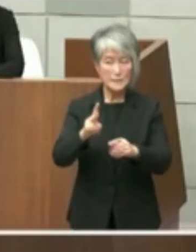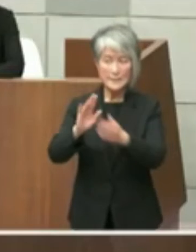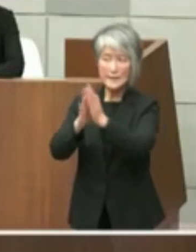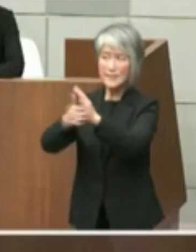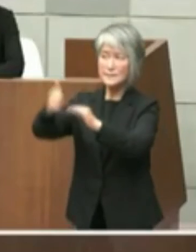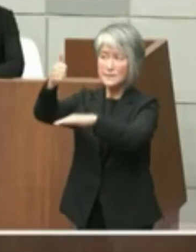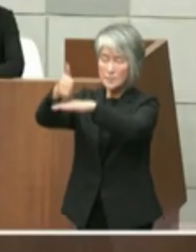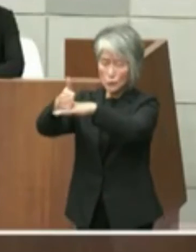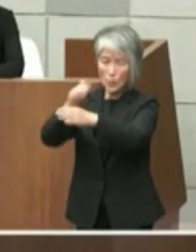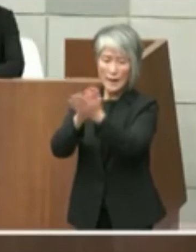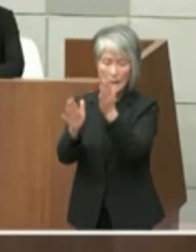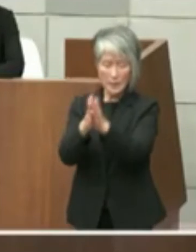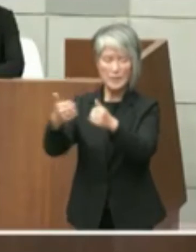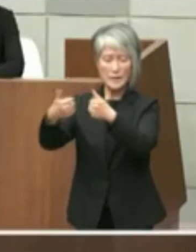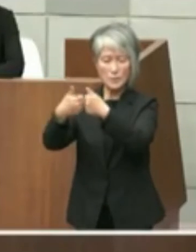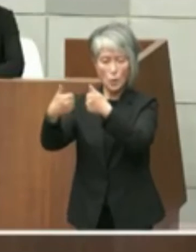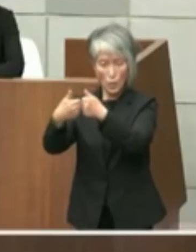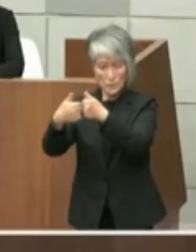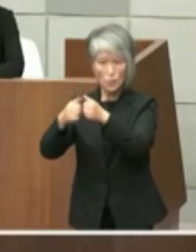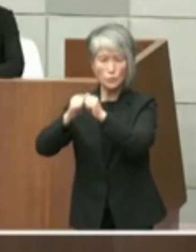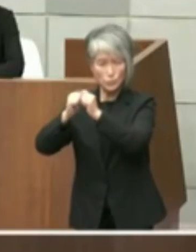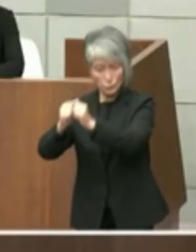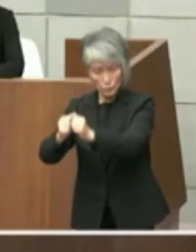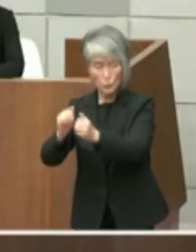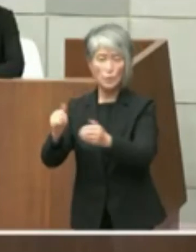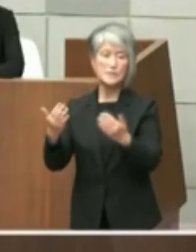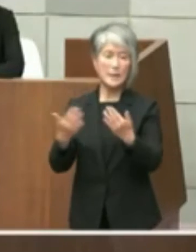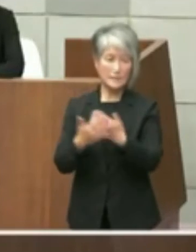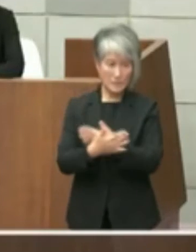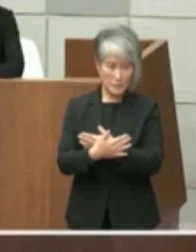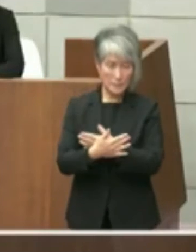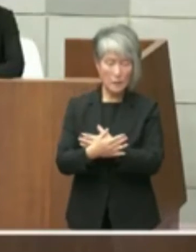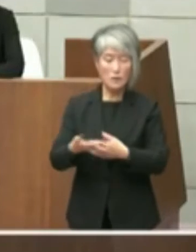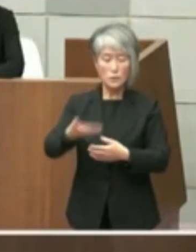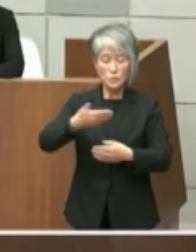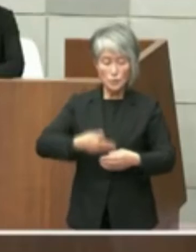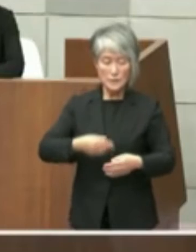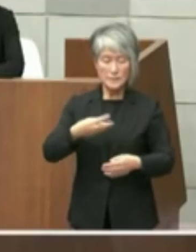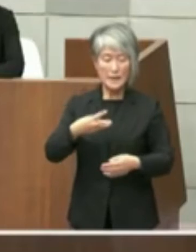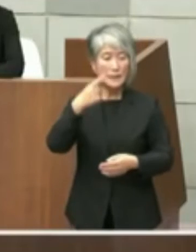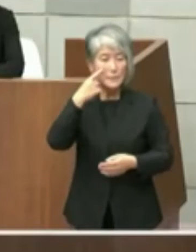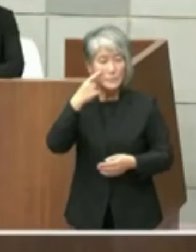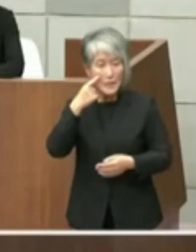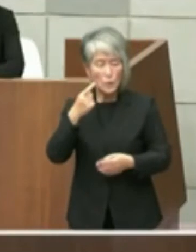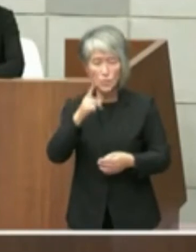ございます 次に3店目の9位術と主観についてはこれ